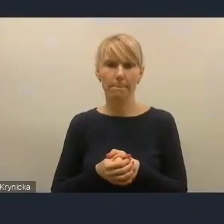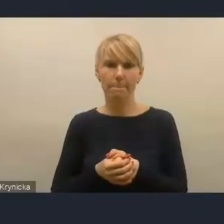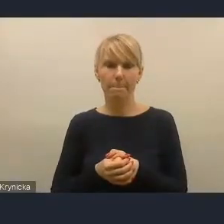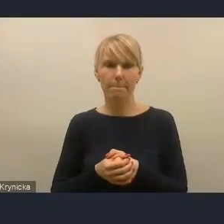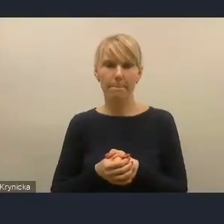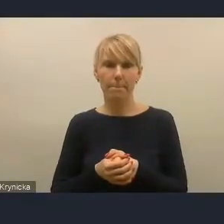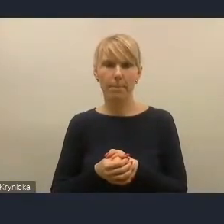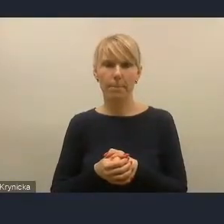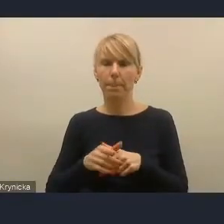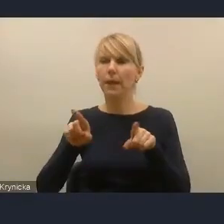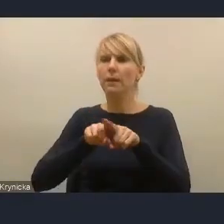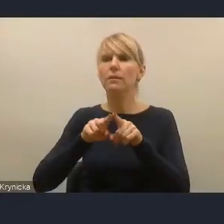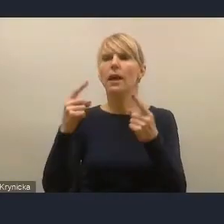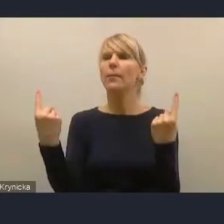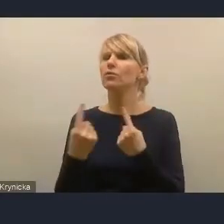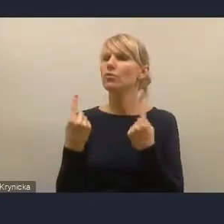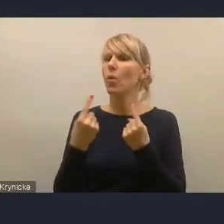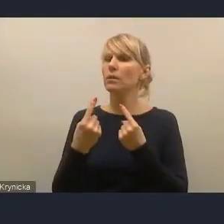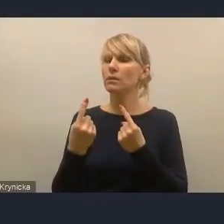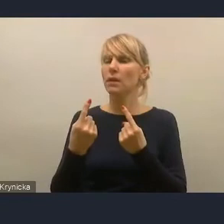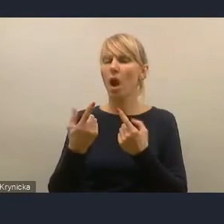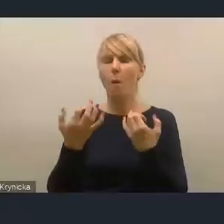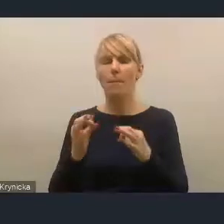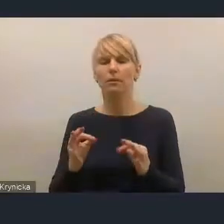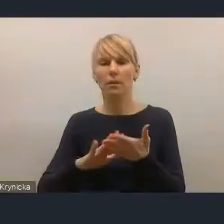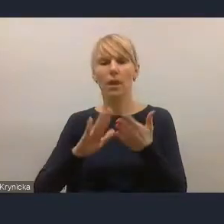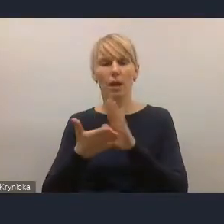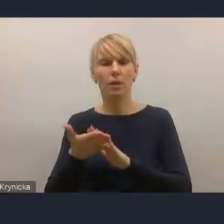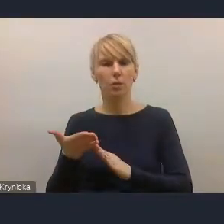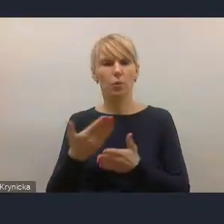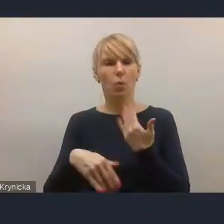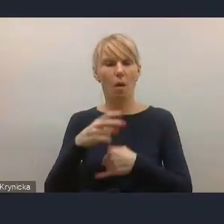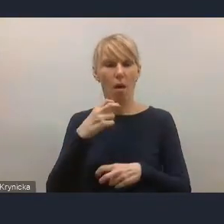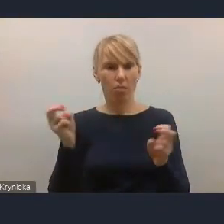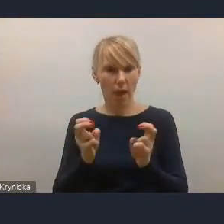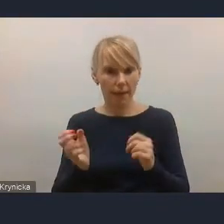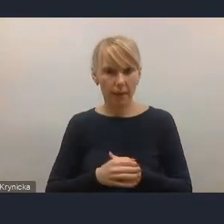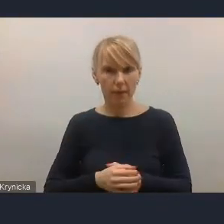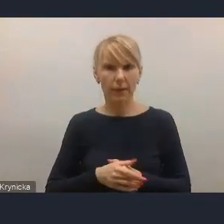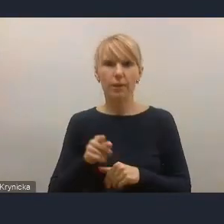sytuację na rynku energii, także w zakresie kosztów energii i tego, co się w naszym kraju dzieje.